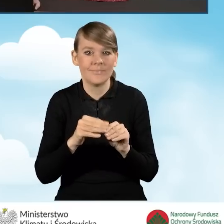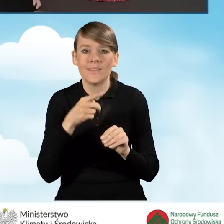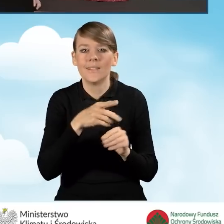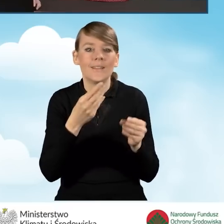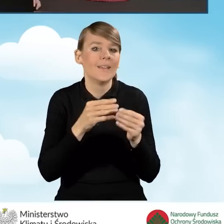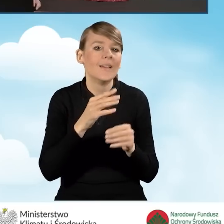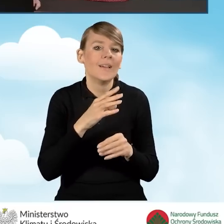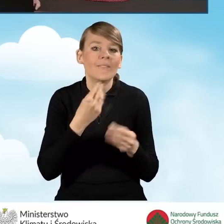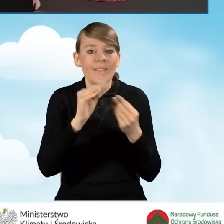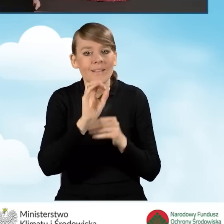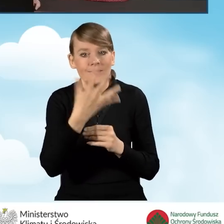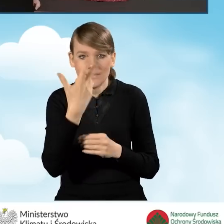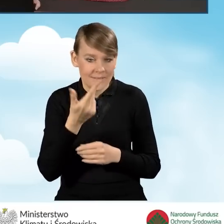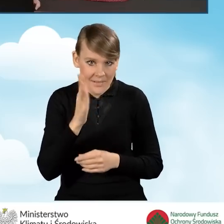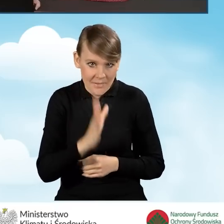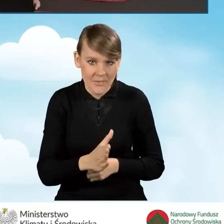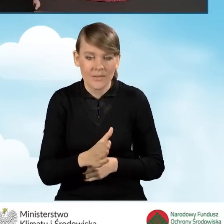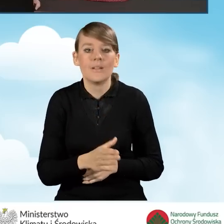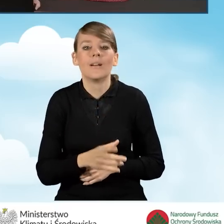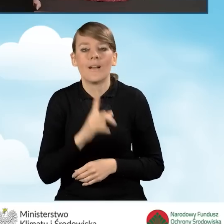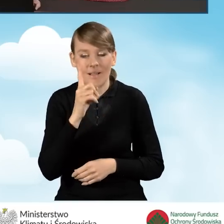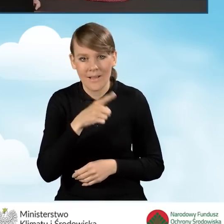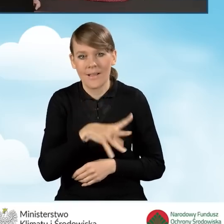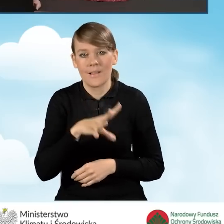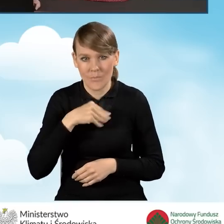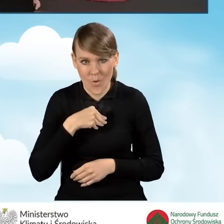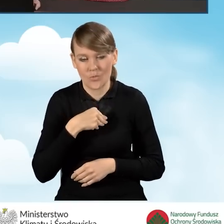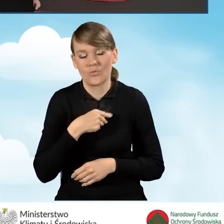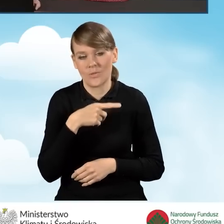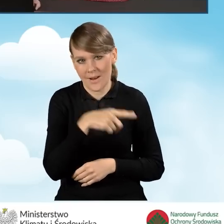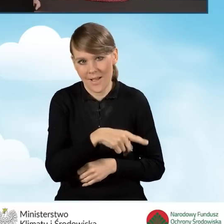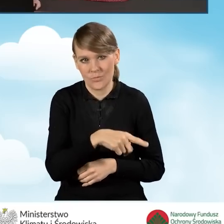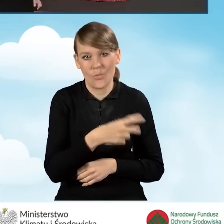Możemy wciąż jednak podpisać nasz wniosek elektronicznie.